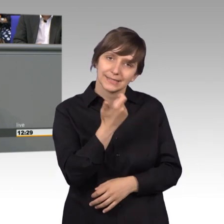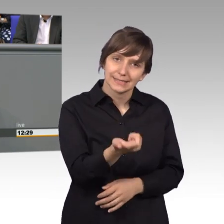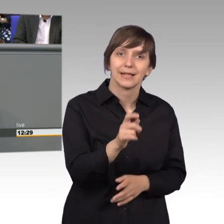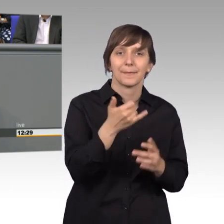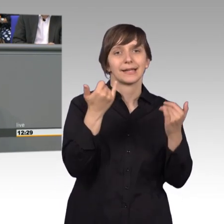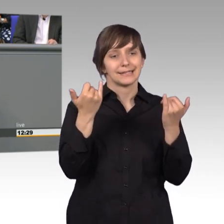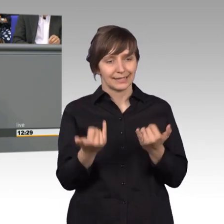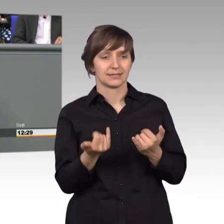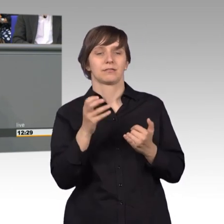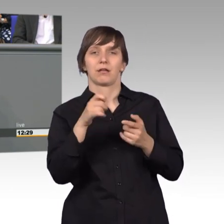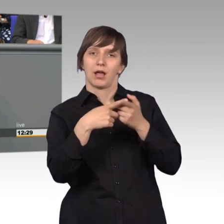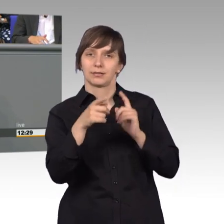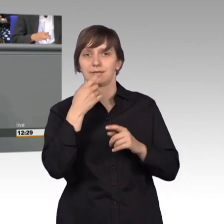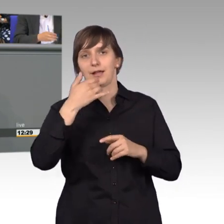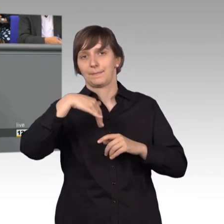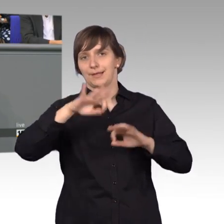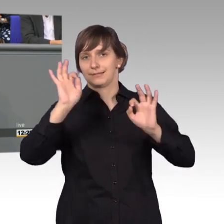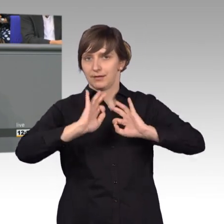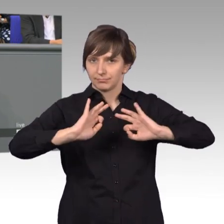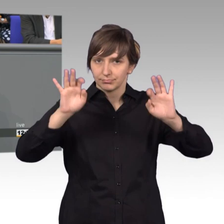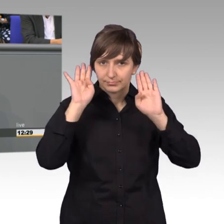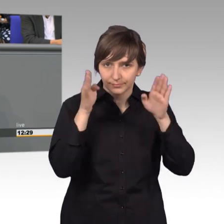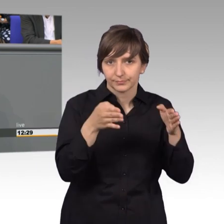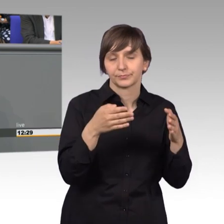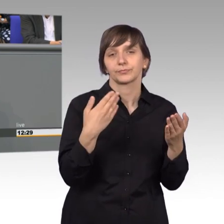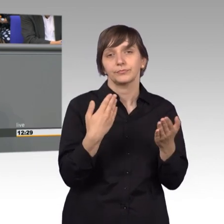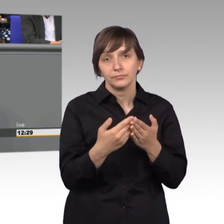besser kümmern, es muss möglich sein, dass wir mit mobilen Endgeräten auch